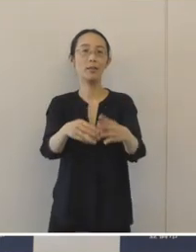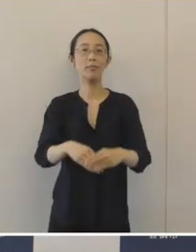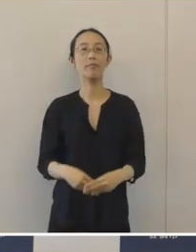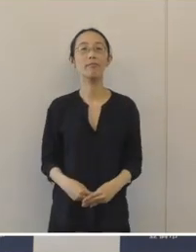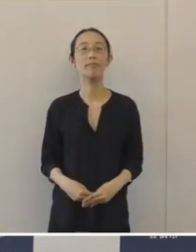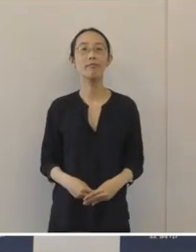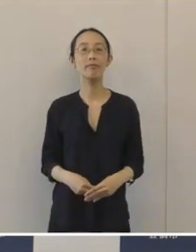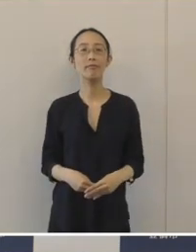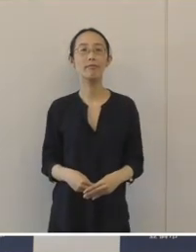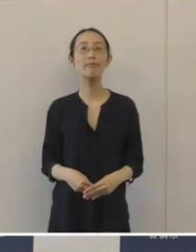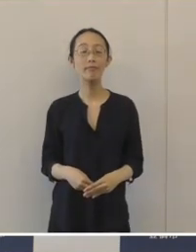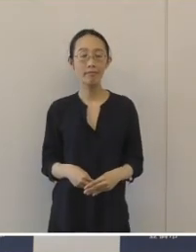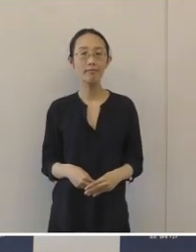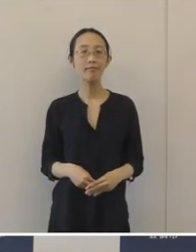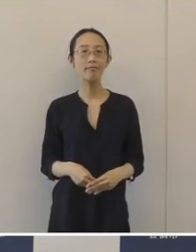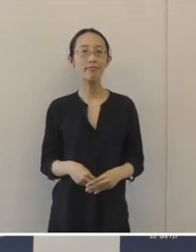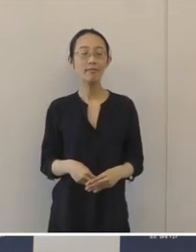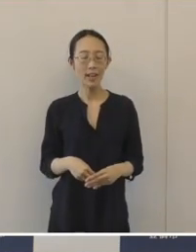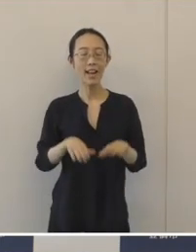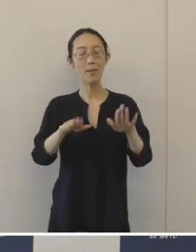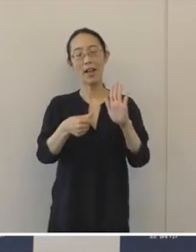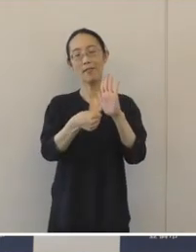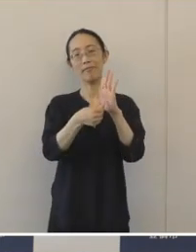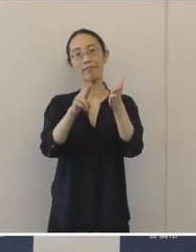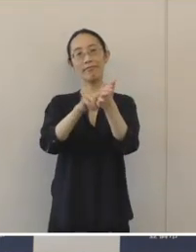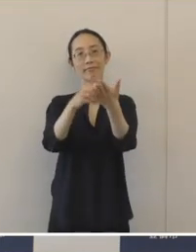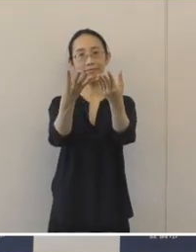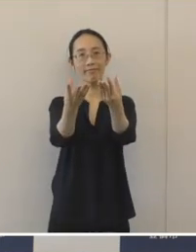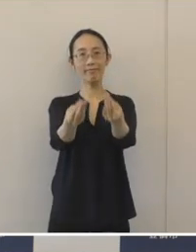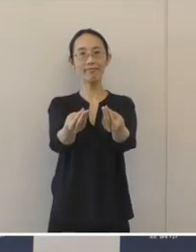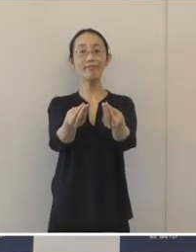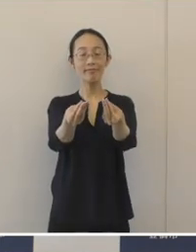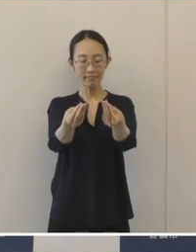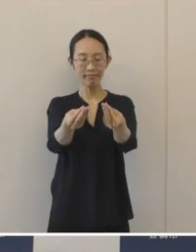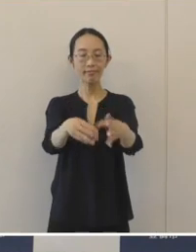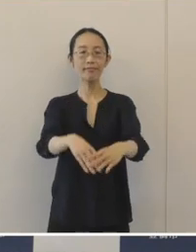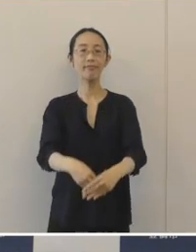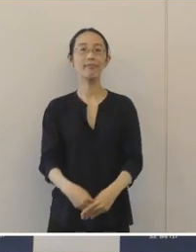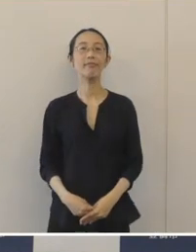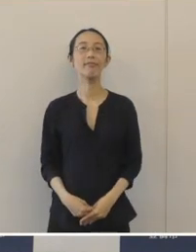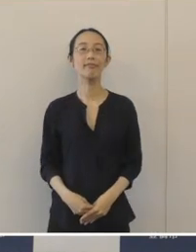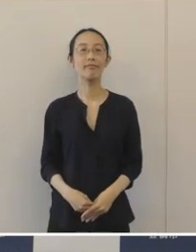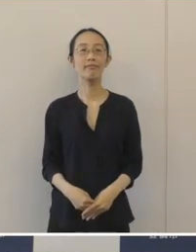そして、名前が決定をしたということでありますのでお知らせしたいと思います。